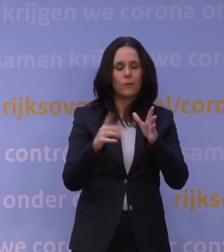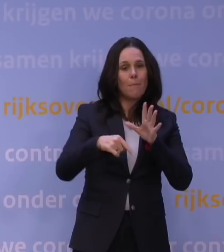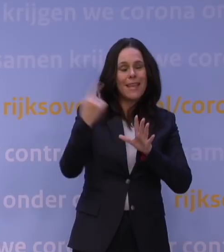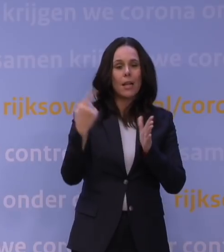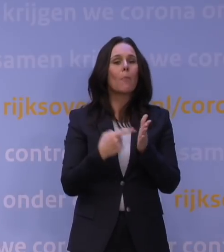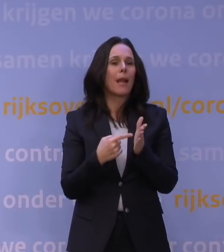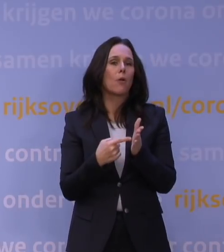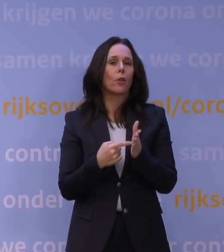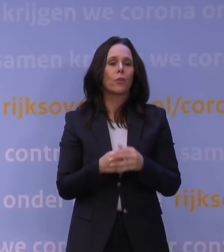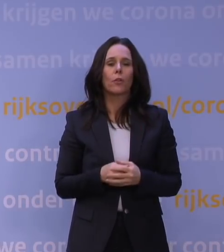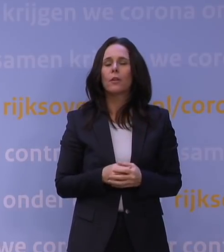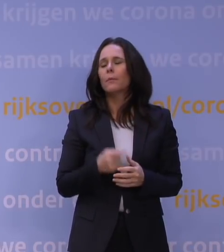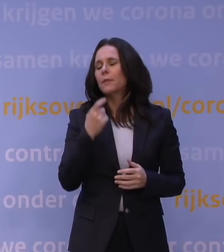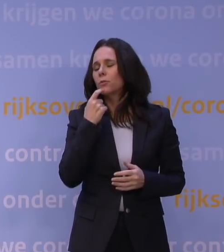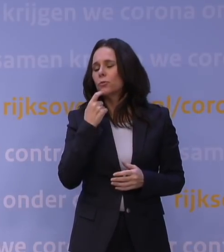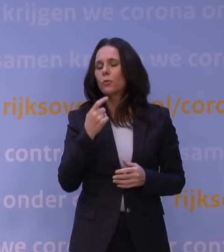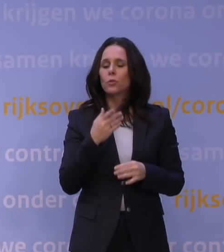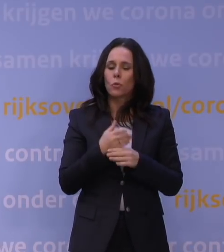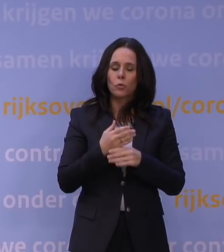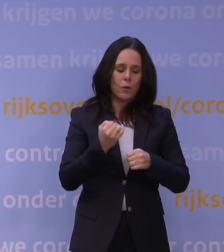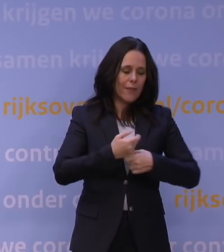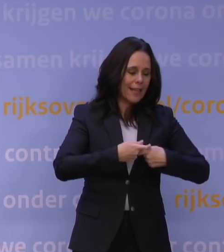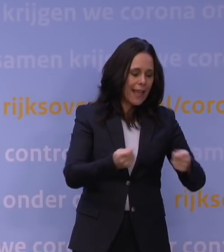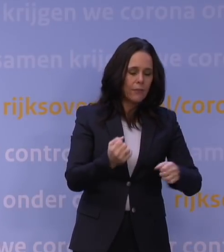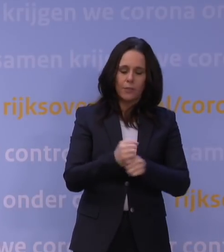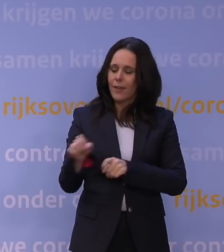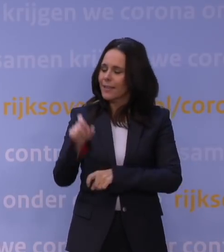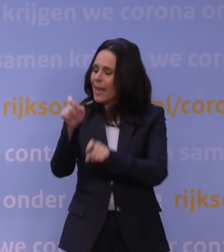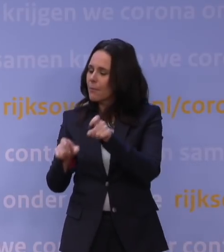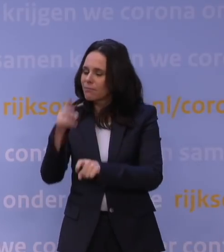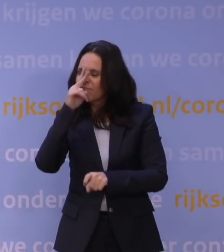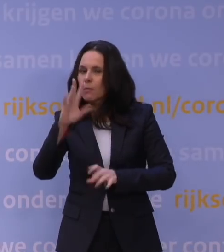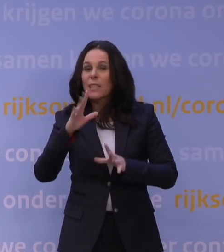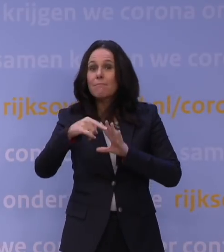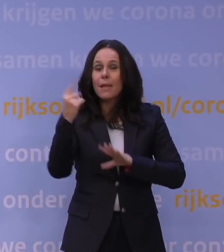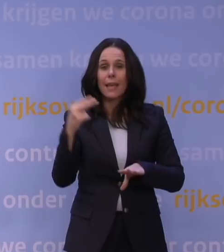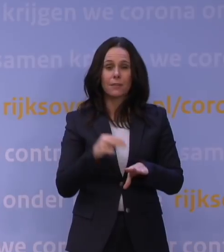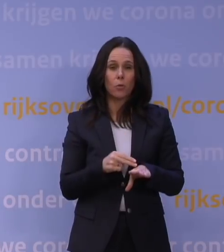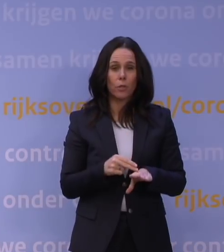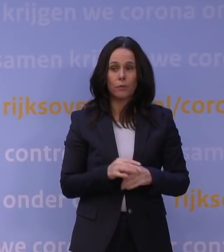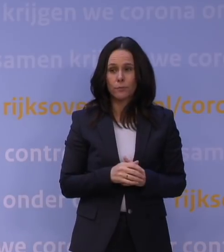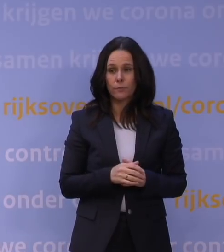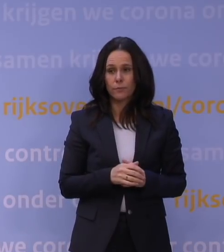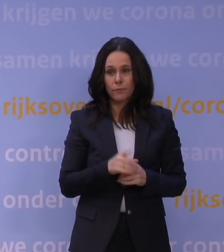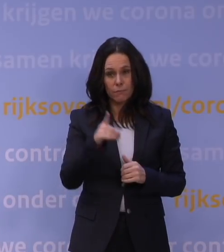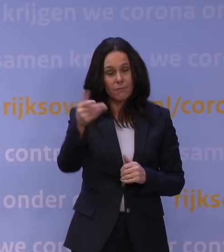maar natuurlijk zijn we steeds in gesprek om te kijken wat er nog meer nodig is. Hetzelfde geldt in zekere zin voor mensen die het moeilijk vinden